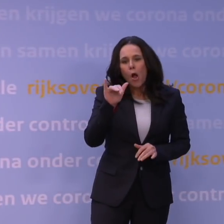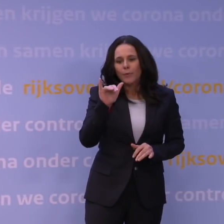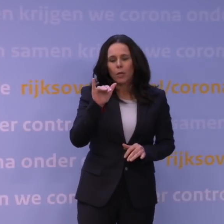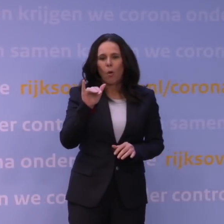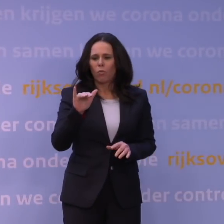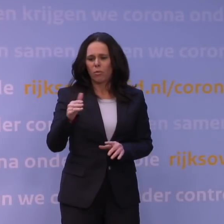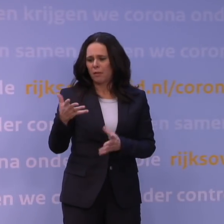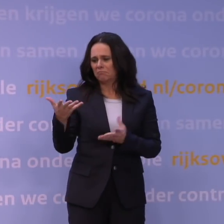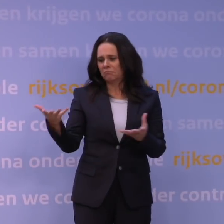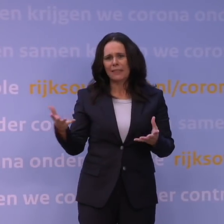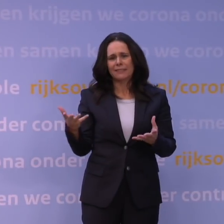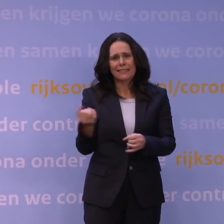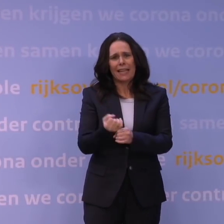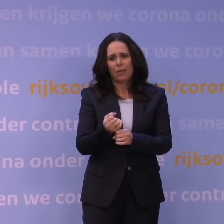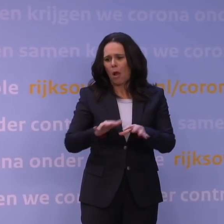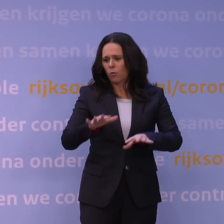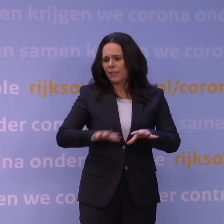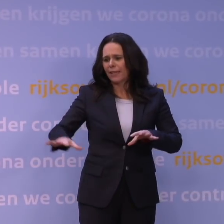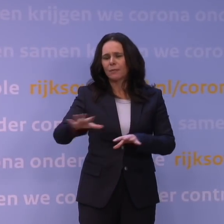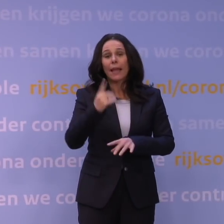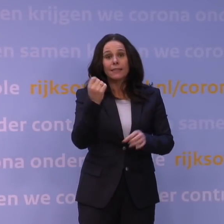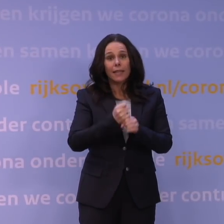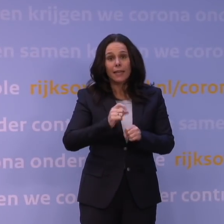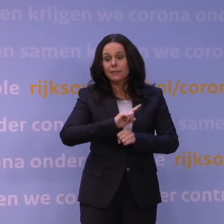Er is wel één zekerheid en dat is dat het heel snel verspreidt.